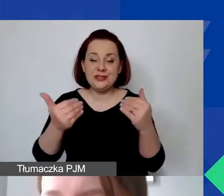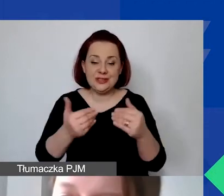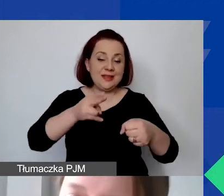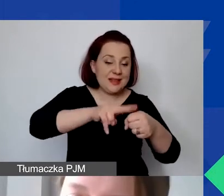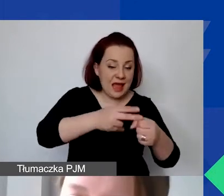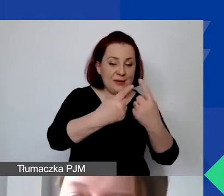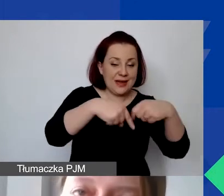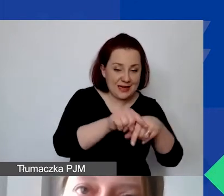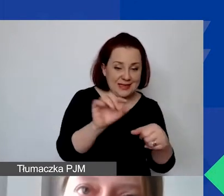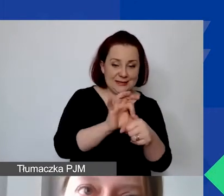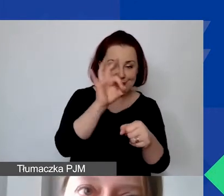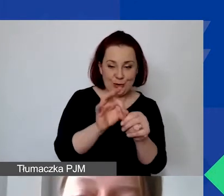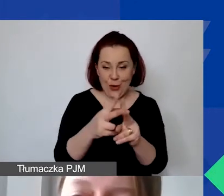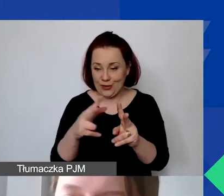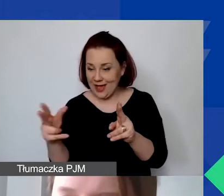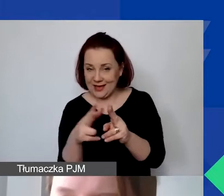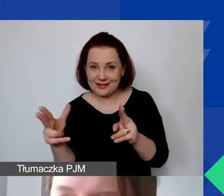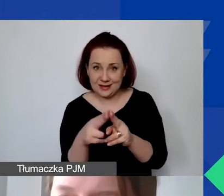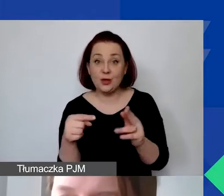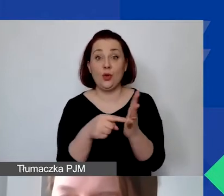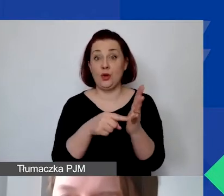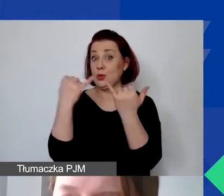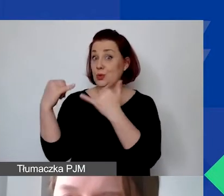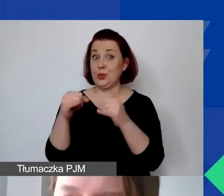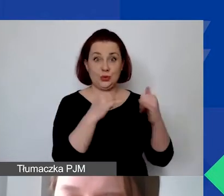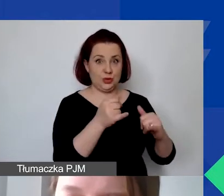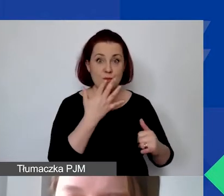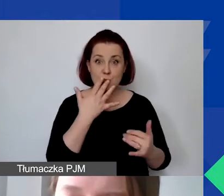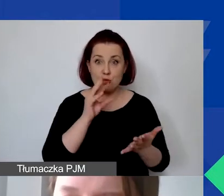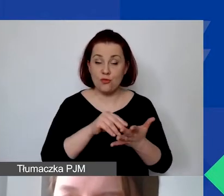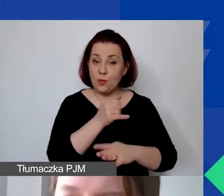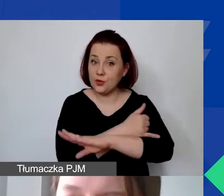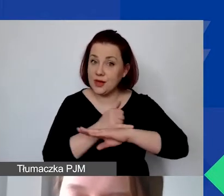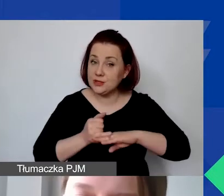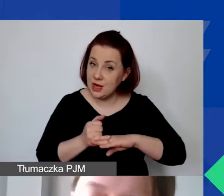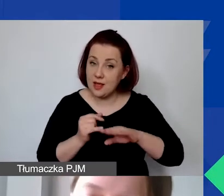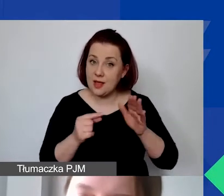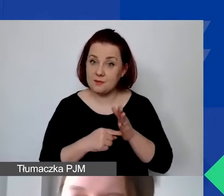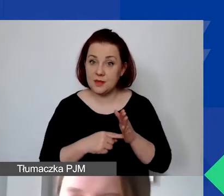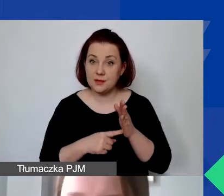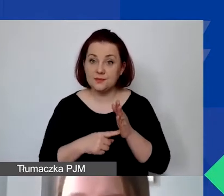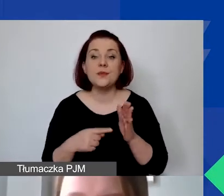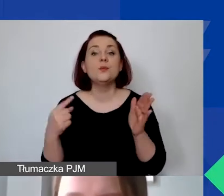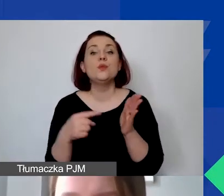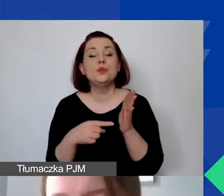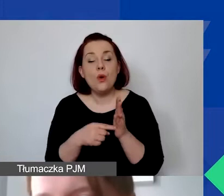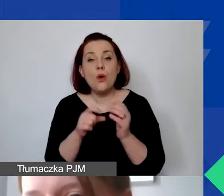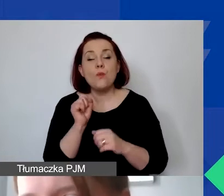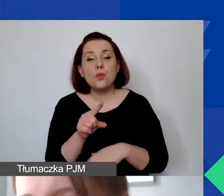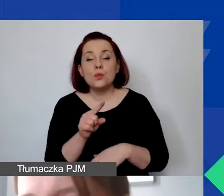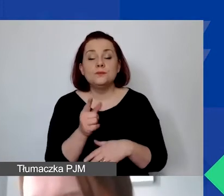To taka różnica, którą podkreślamy, bo to często różni się